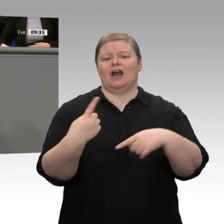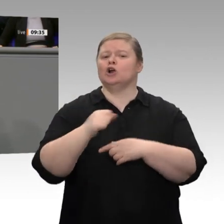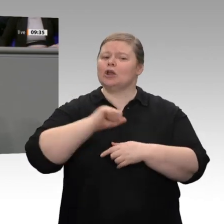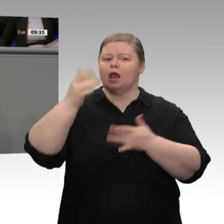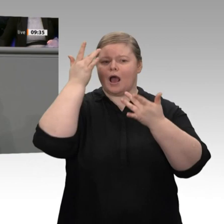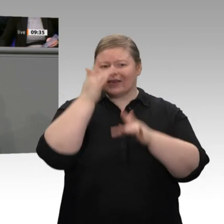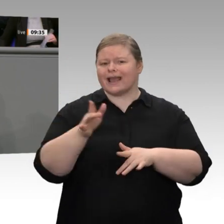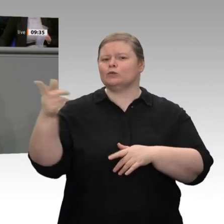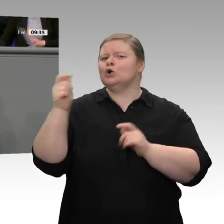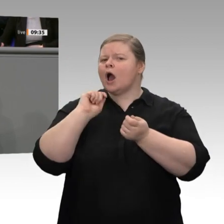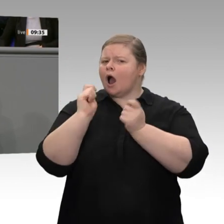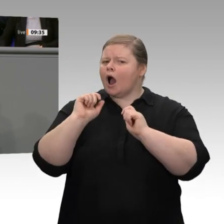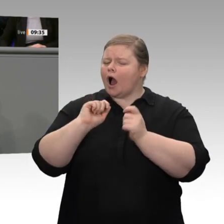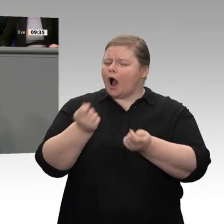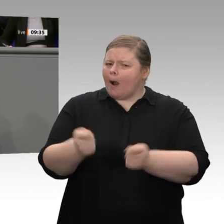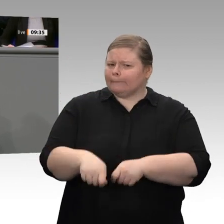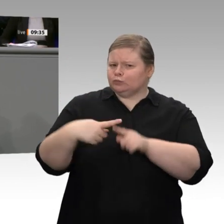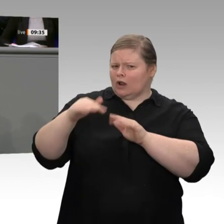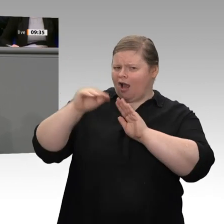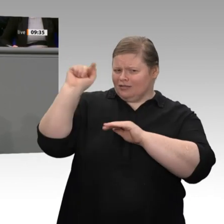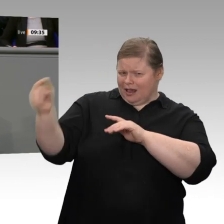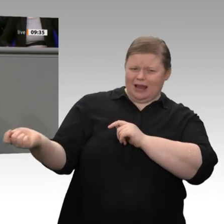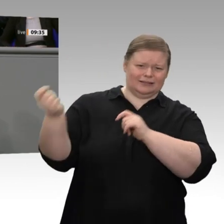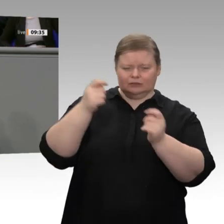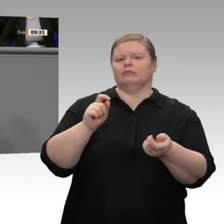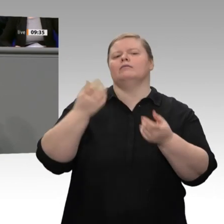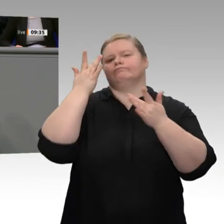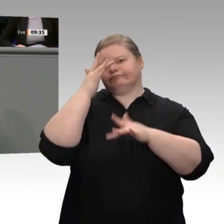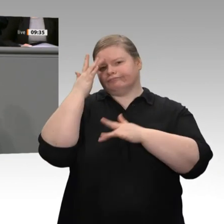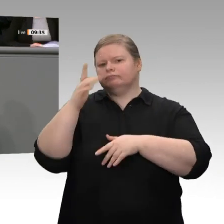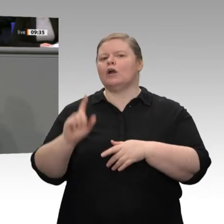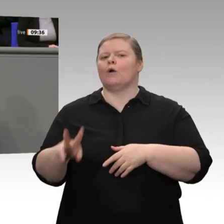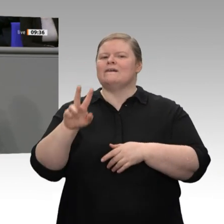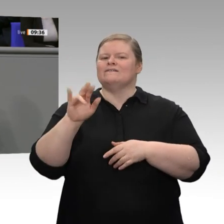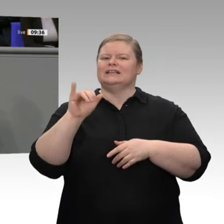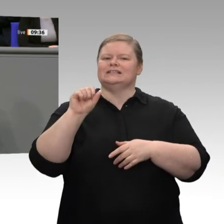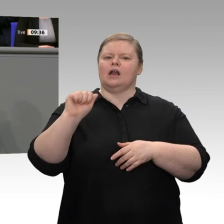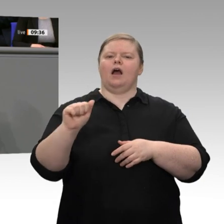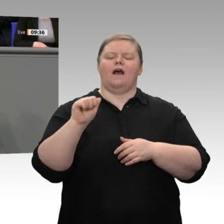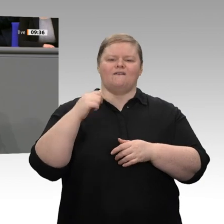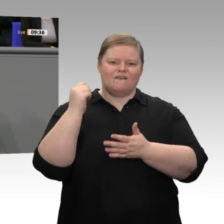also gut ausgestattete Visastellen in den Botschaften. Wir brauchen zweitens eine Steuerreform;